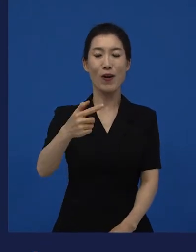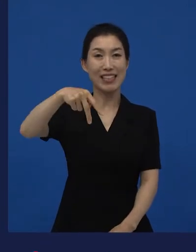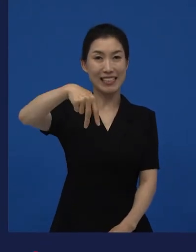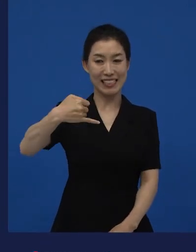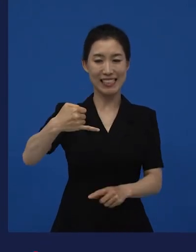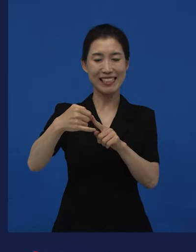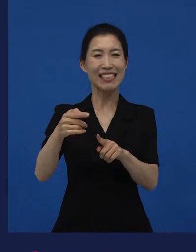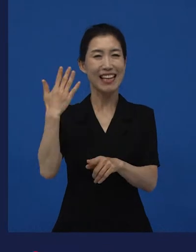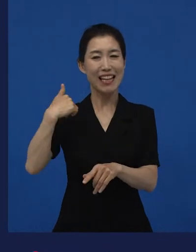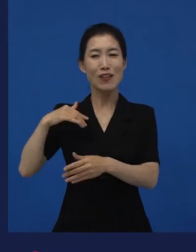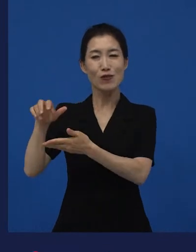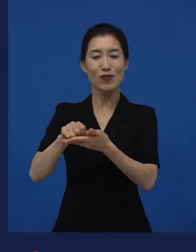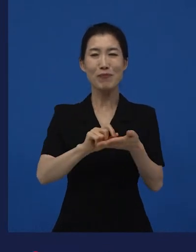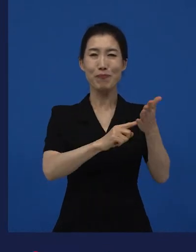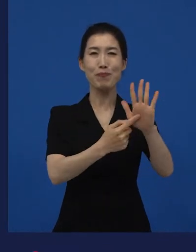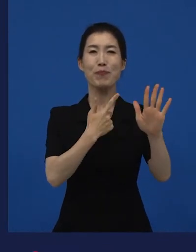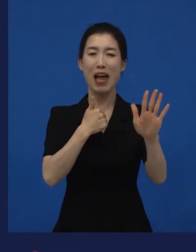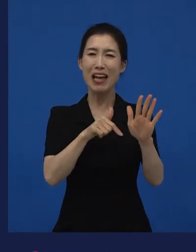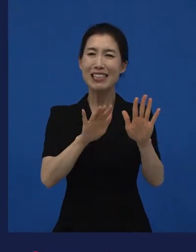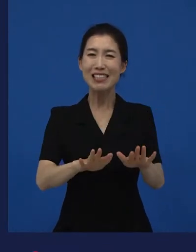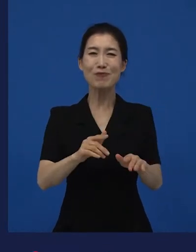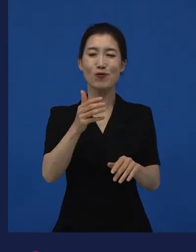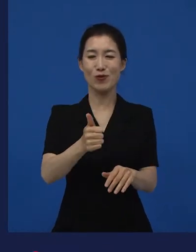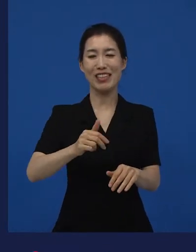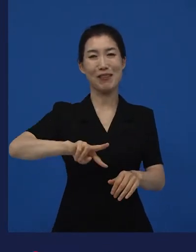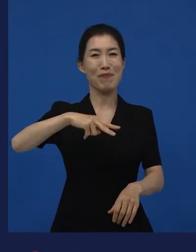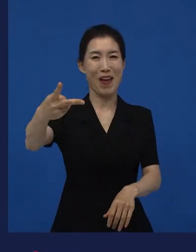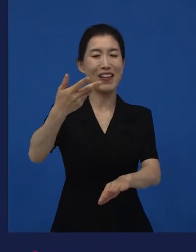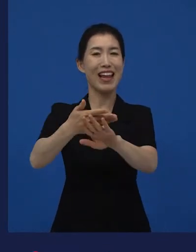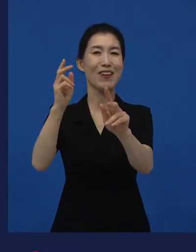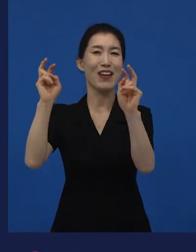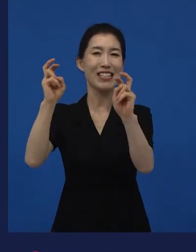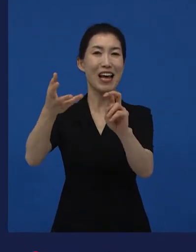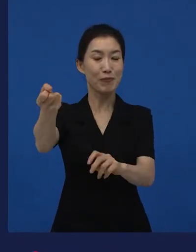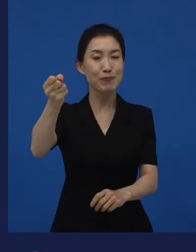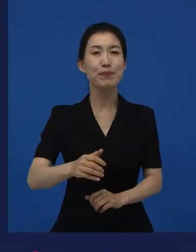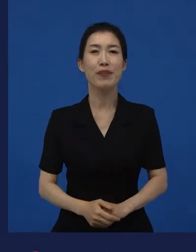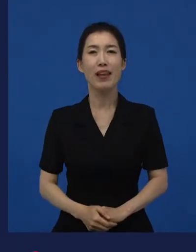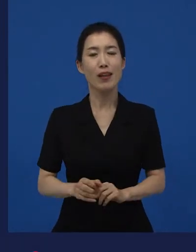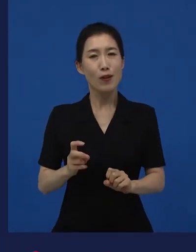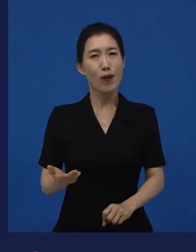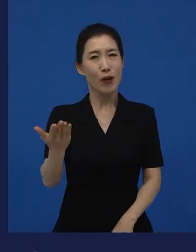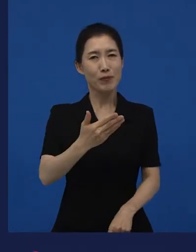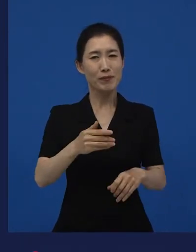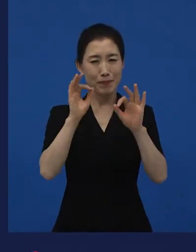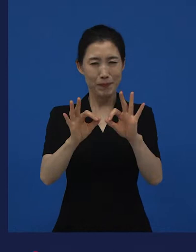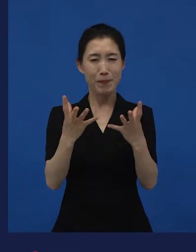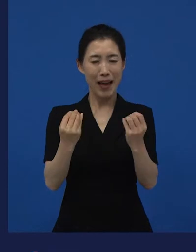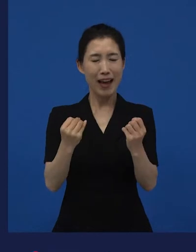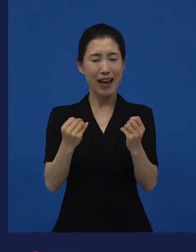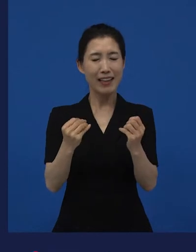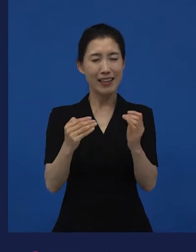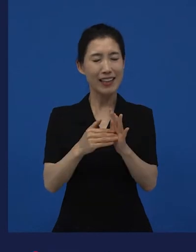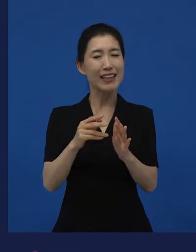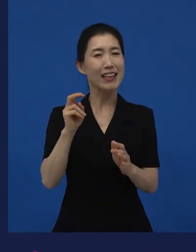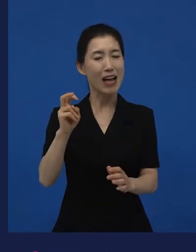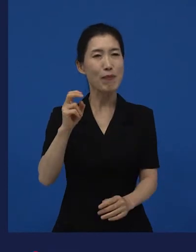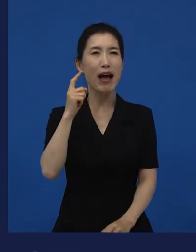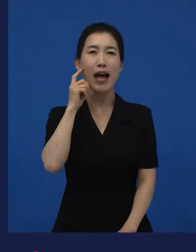는 저희가 수입했지만 지금은 또 다른 회사가 주인이기도 합니다만 또 여러분들이 많이 봤을 것 같은 영화들 중에